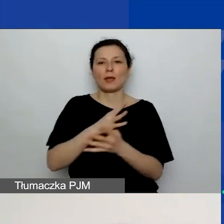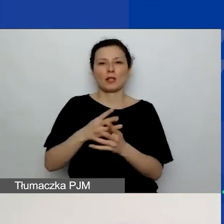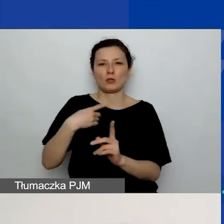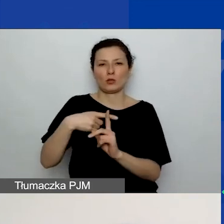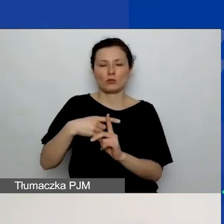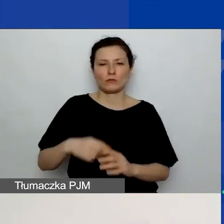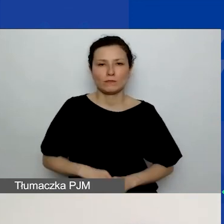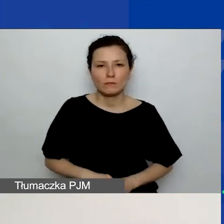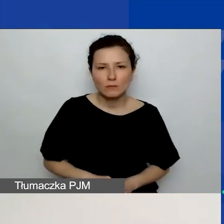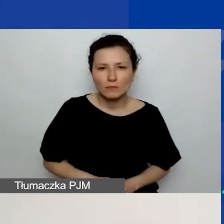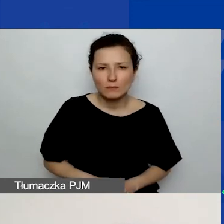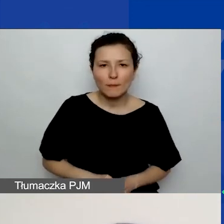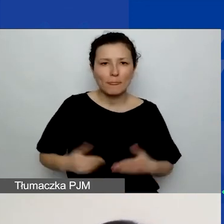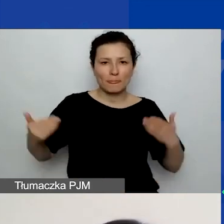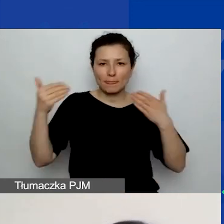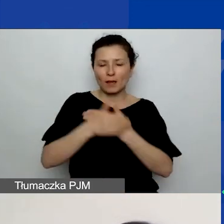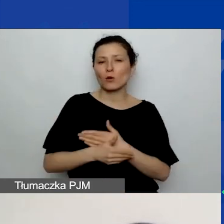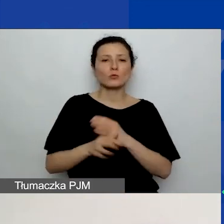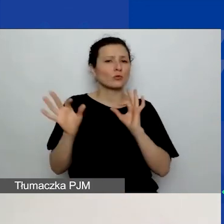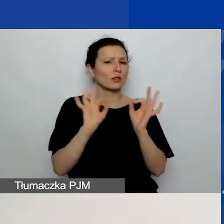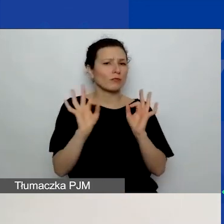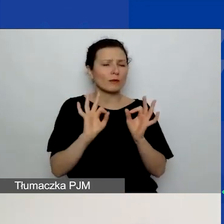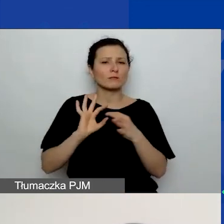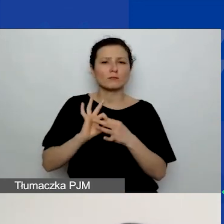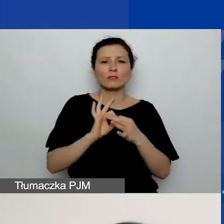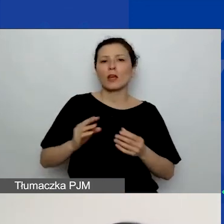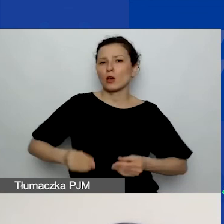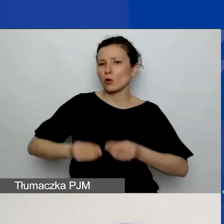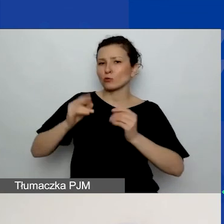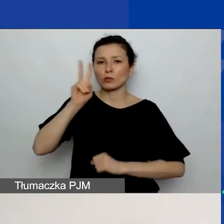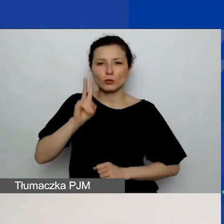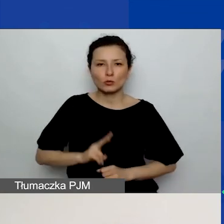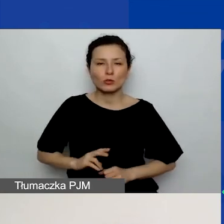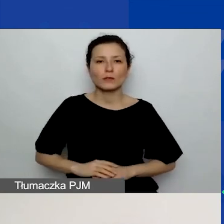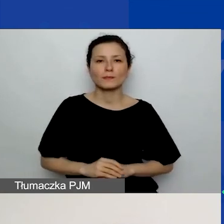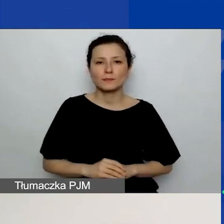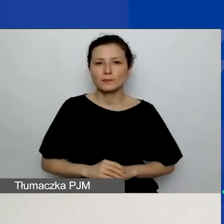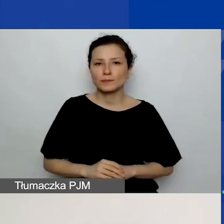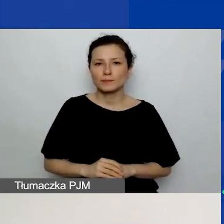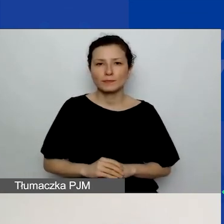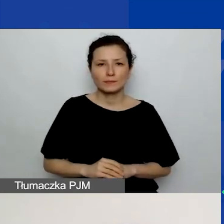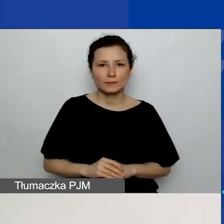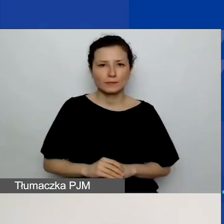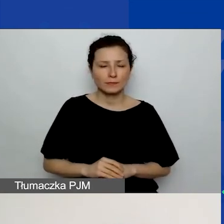I na samym końcu znajduje się informacja dotycząca rozwoju instytucjonalnego. Tych z państwa,